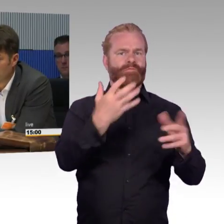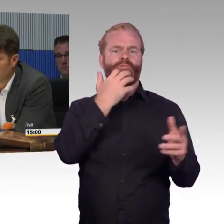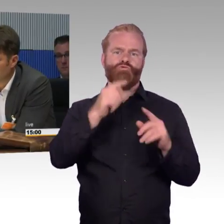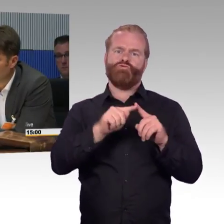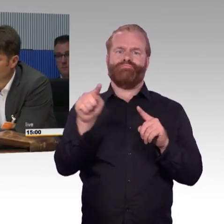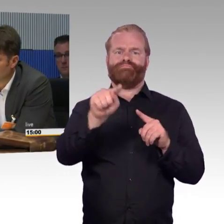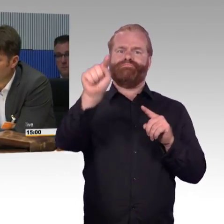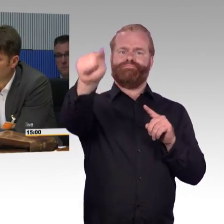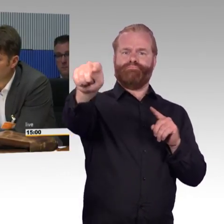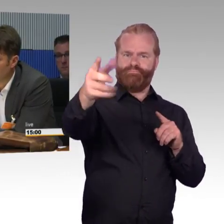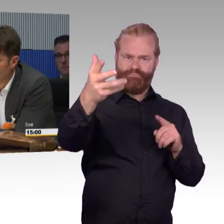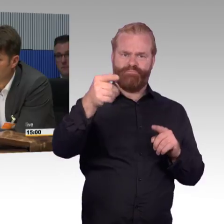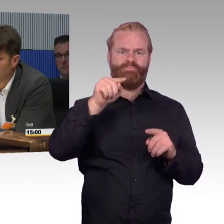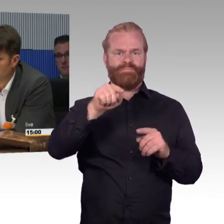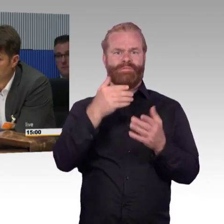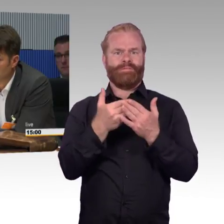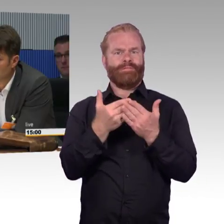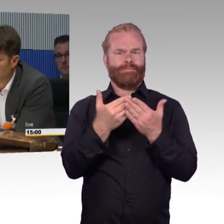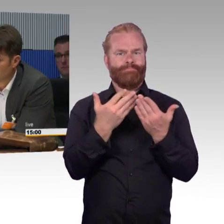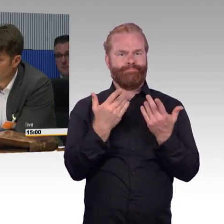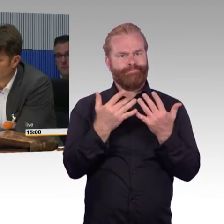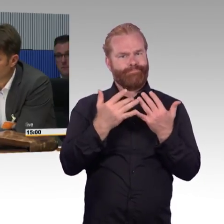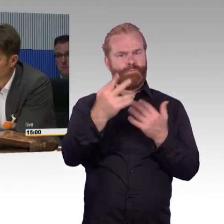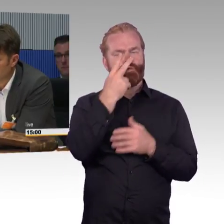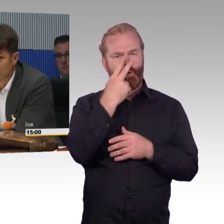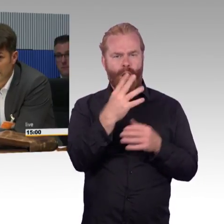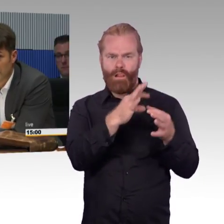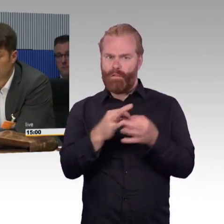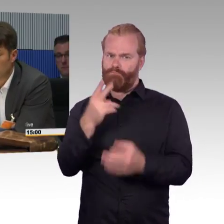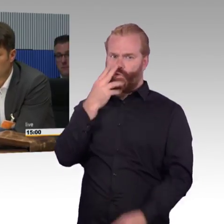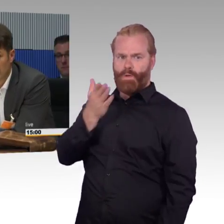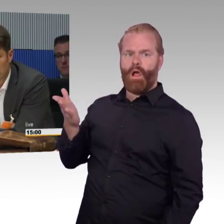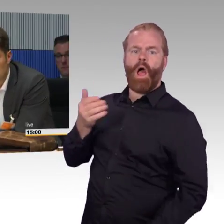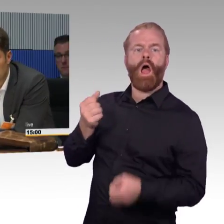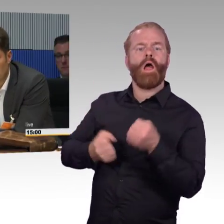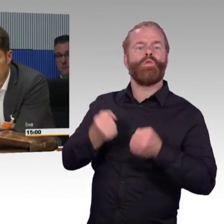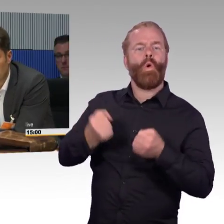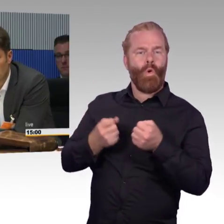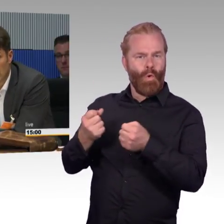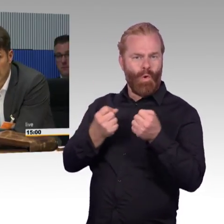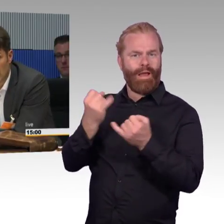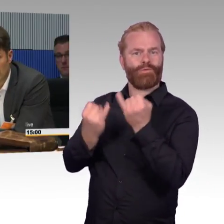Ich bin selber auch in der Auto- Branche, in drei bis fünf Jahren, technisch geht es jetzt schon. Jetzt stellen wir uns mal das gleiche Szenario vor, wie das in Zukunft aussehen könnte.